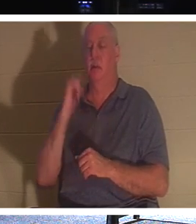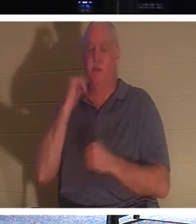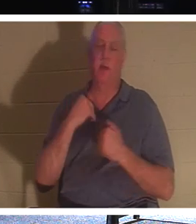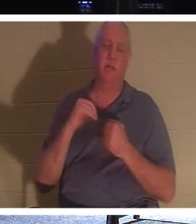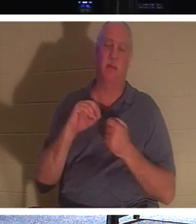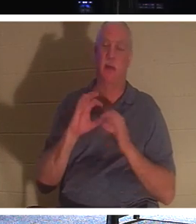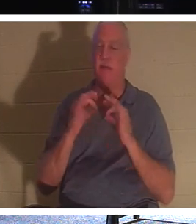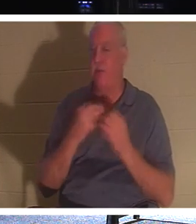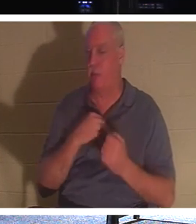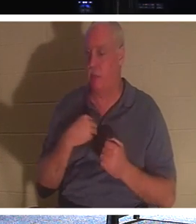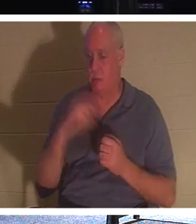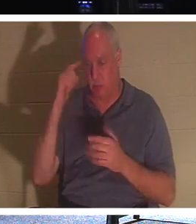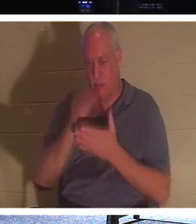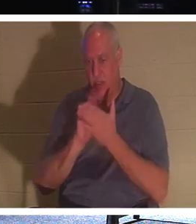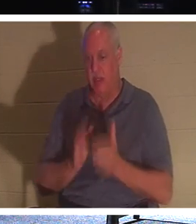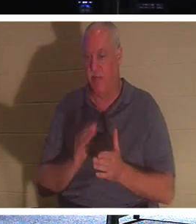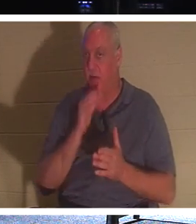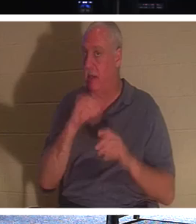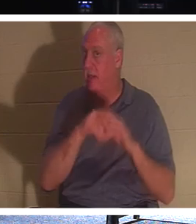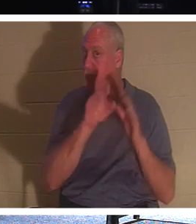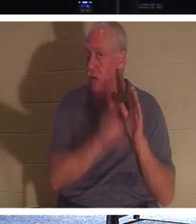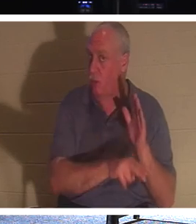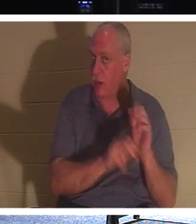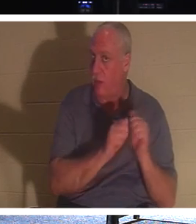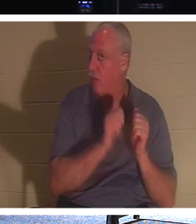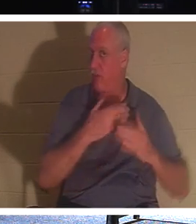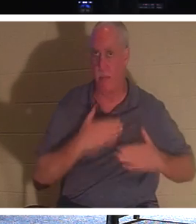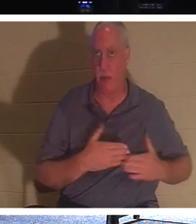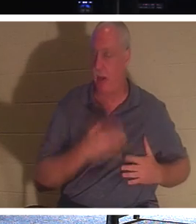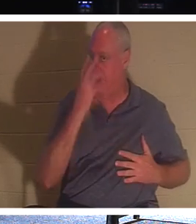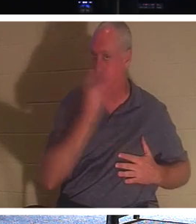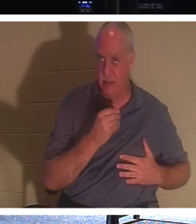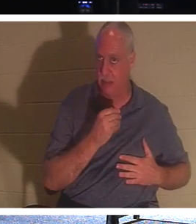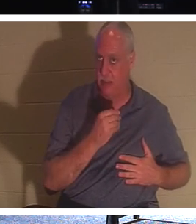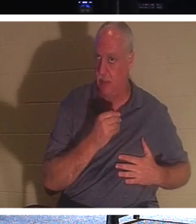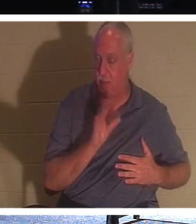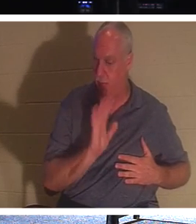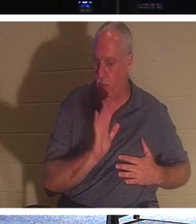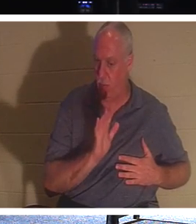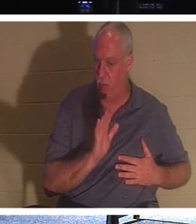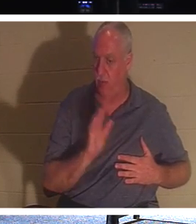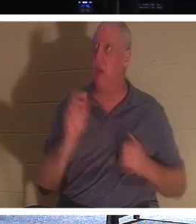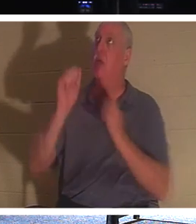वह सोए हुए और बेहोश होकर जमीन पर नहीं है। नहीं, वे प्रभु के साथ हैं!